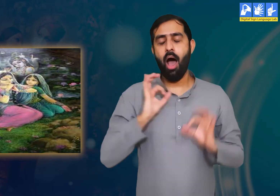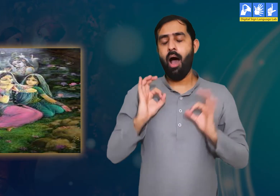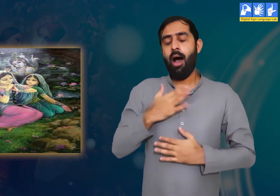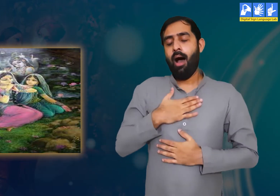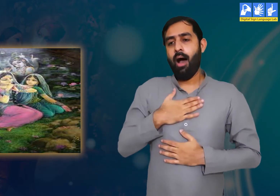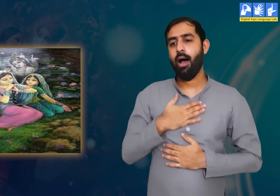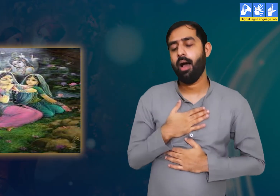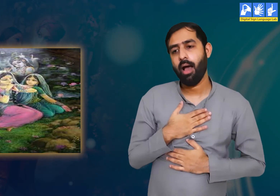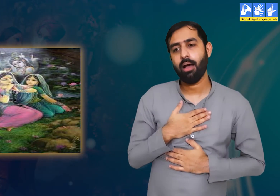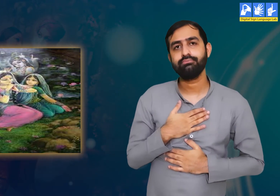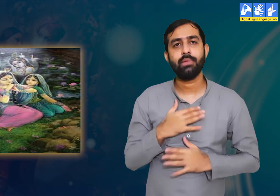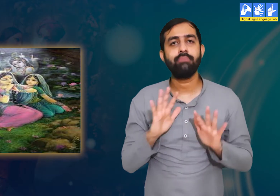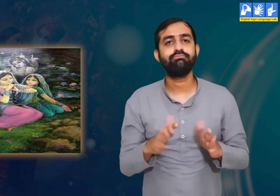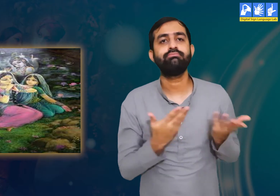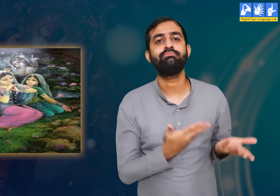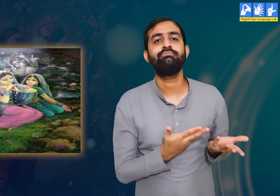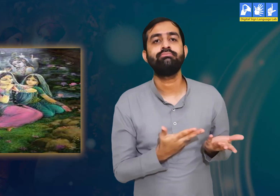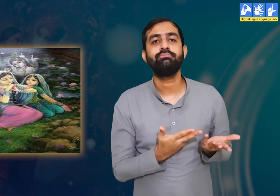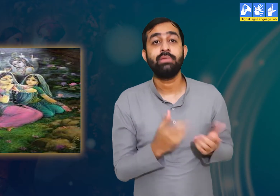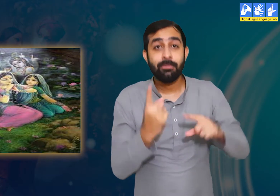श्री कृष्ण को याद कर उन्हें सुकून मिलता हैं।